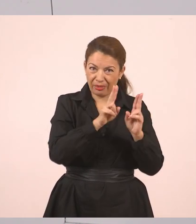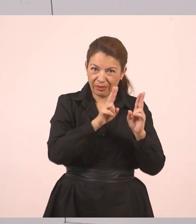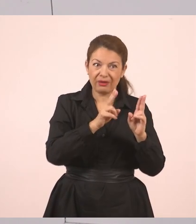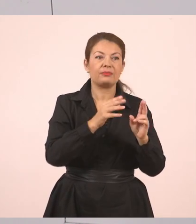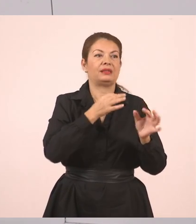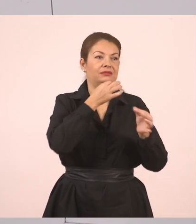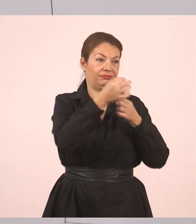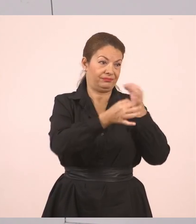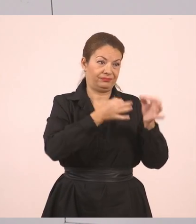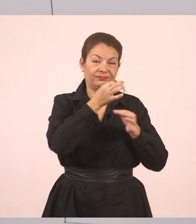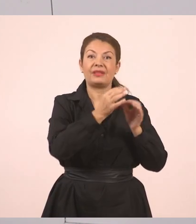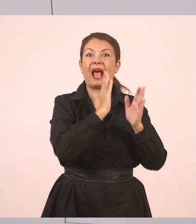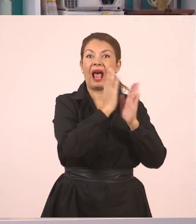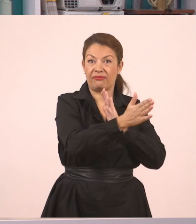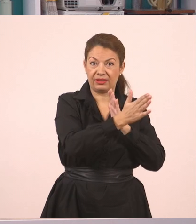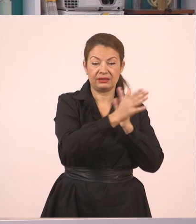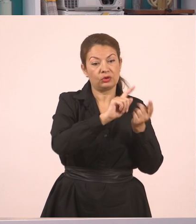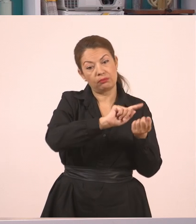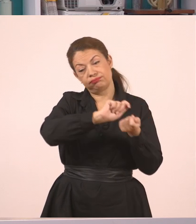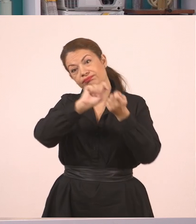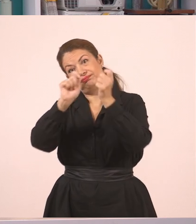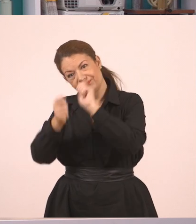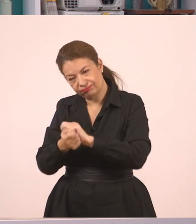εκεί ήταν τα πρόσωπα "Έχετε συμπληρώσει τις αιτήσεις;", "Όχι",